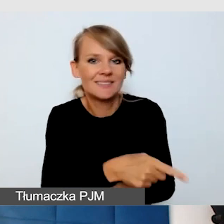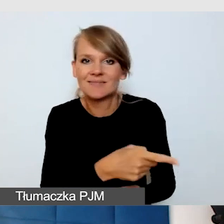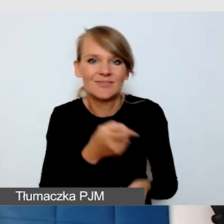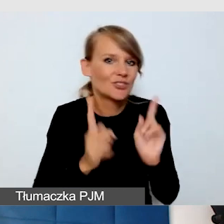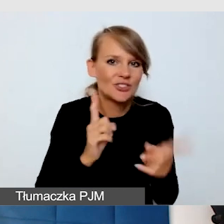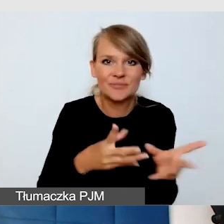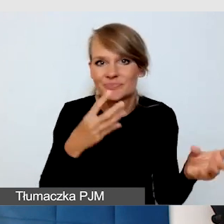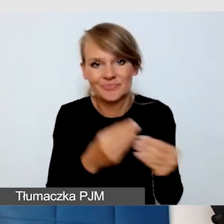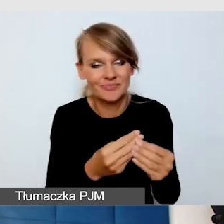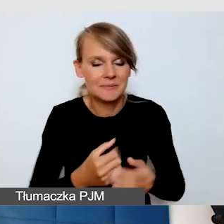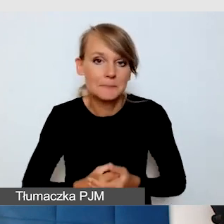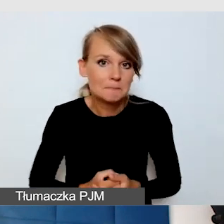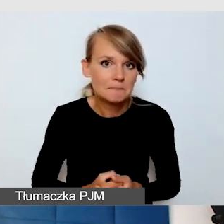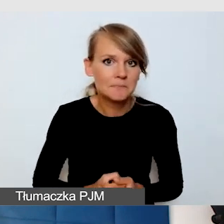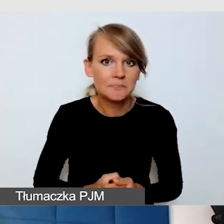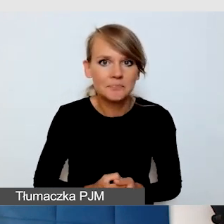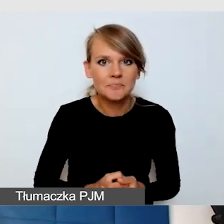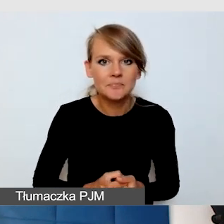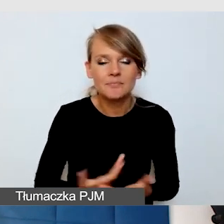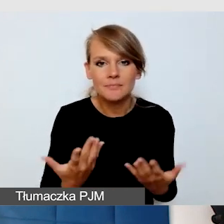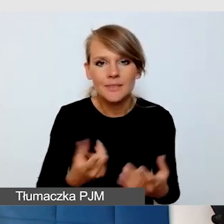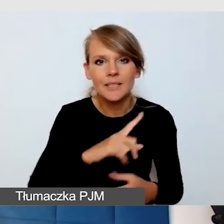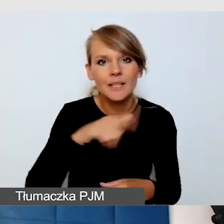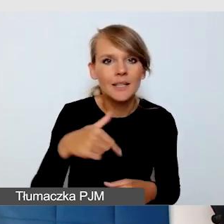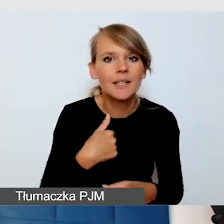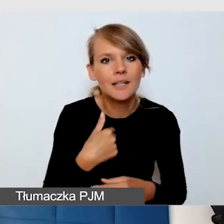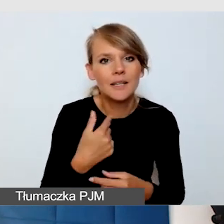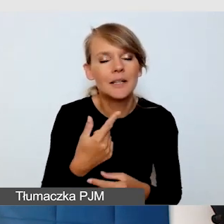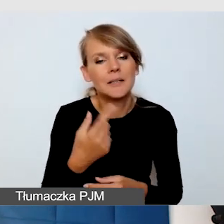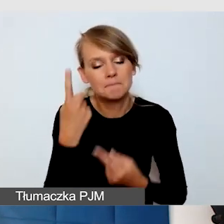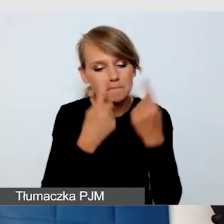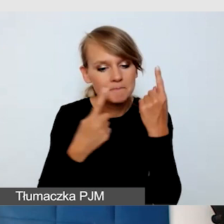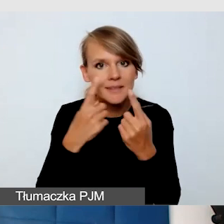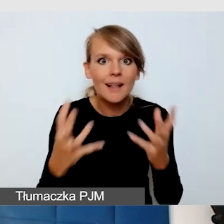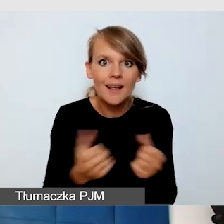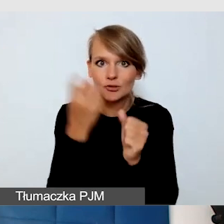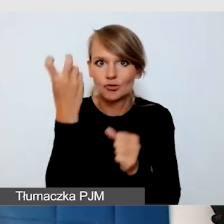Doszliśmy do bardzo ciekawego rozwiązania. Mamy ten luksus,